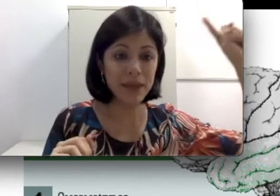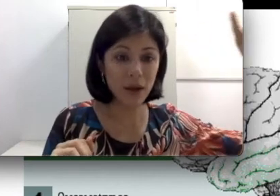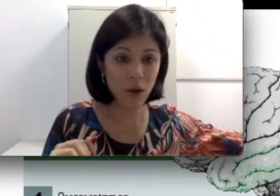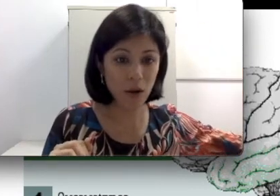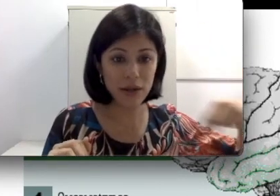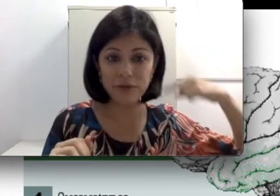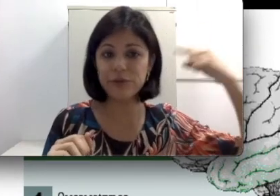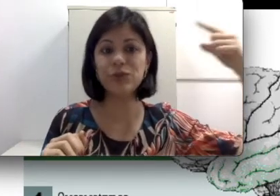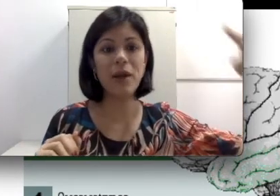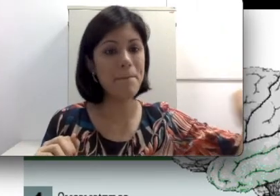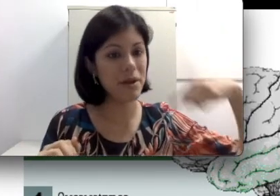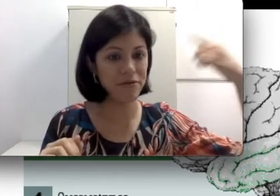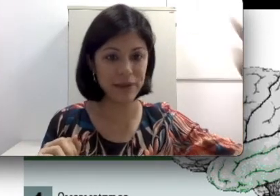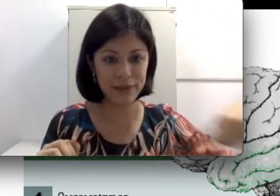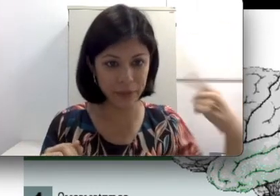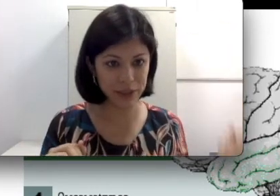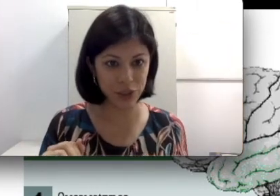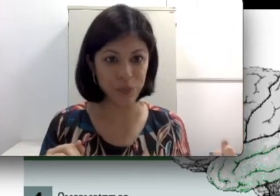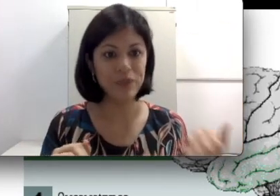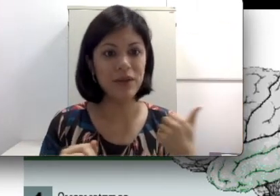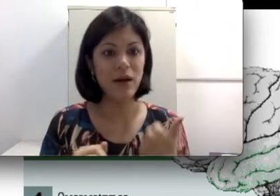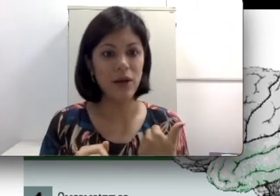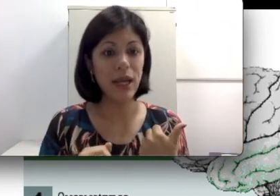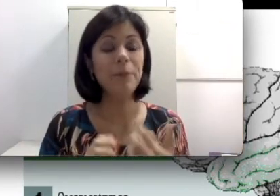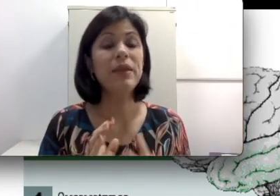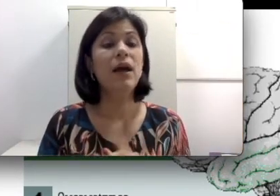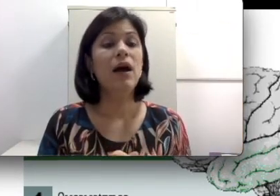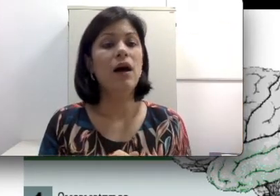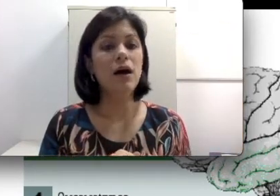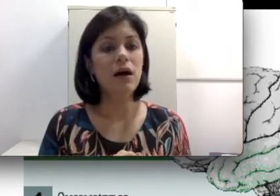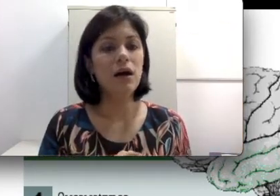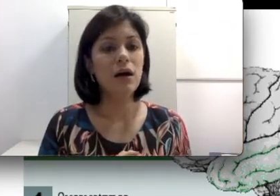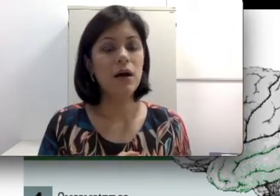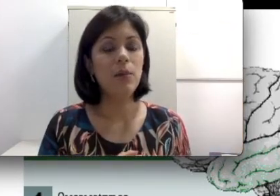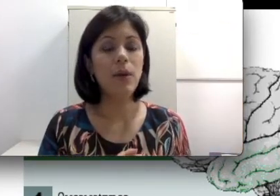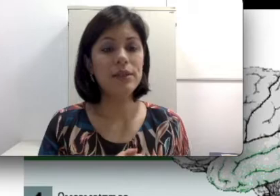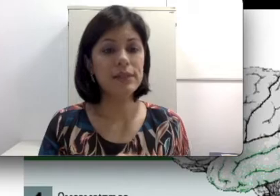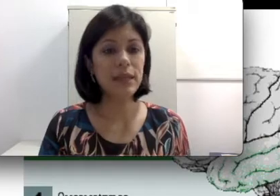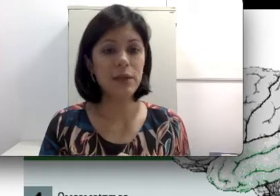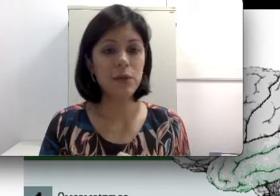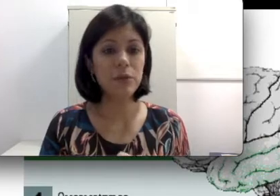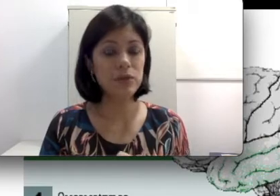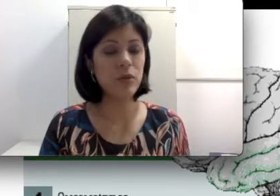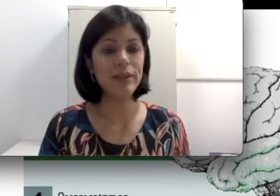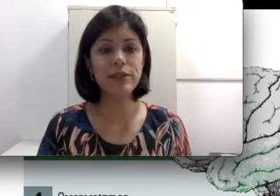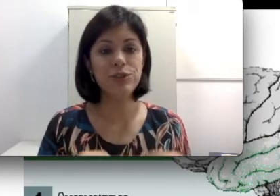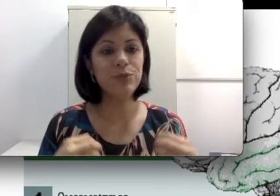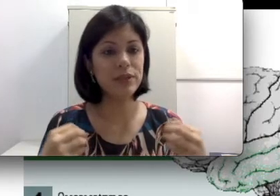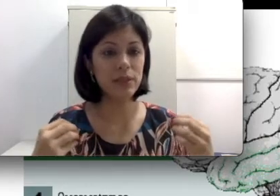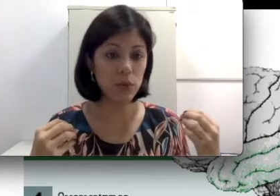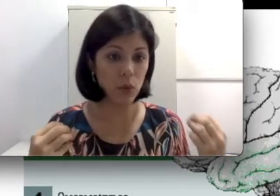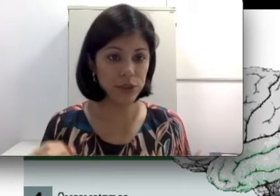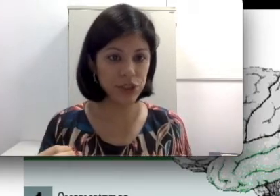cóclea que funciona perfeitamente. Pode ser que alguma pessoa tenha tido, por exemplo,